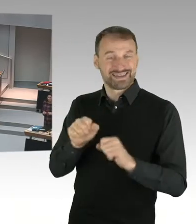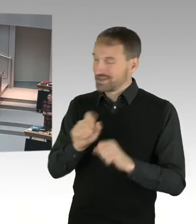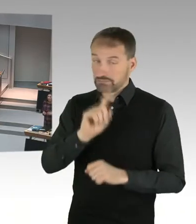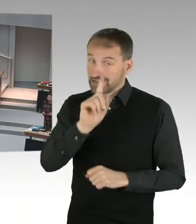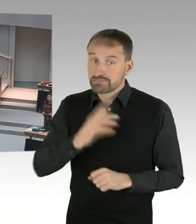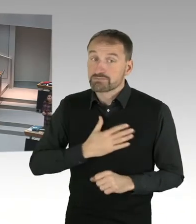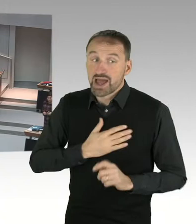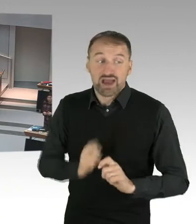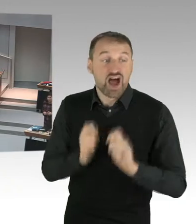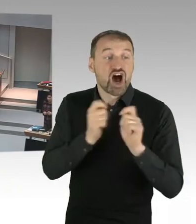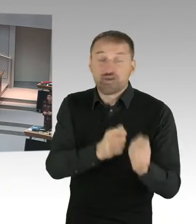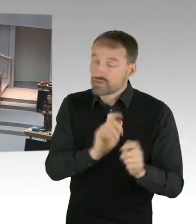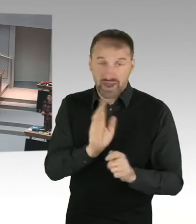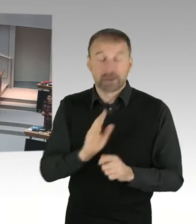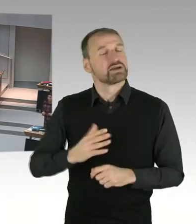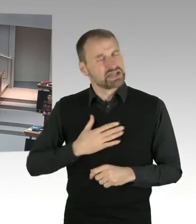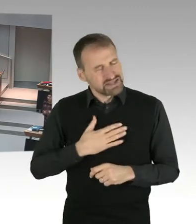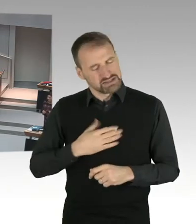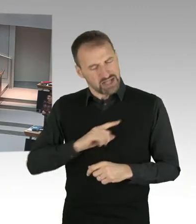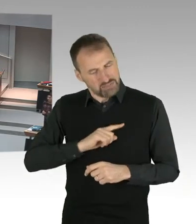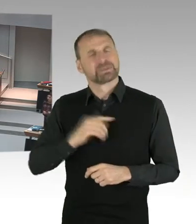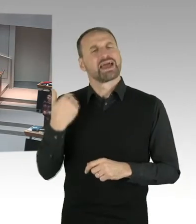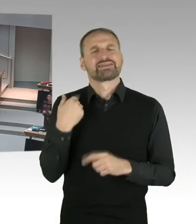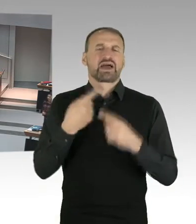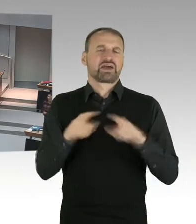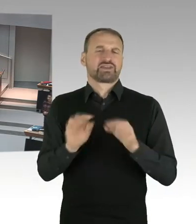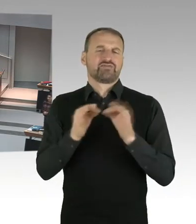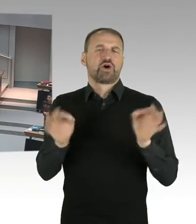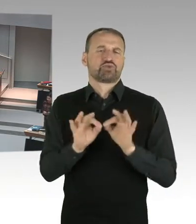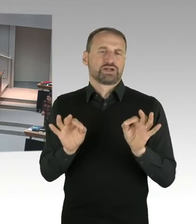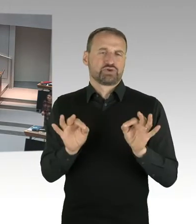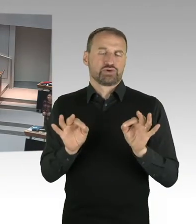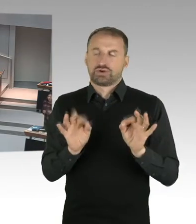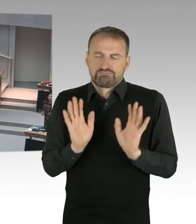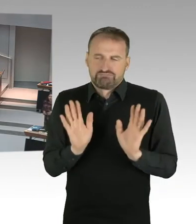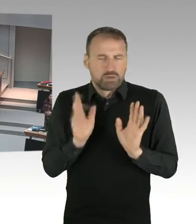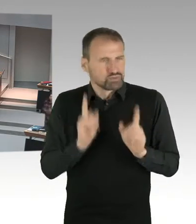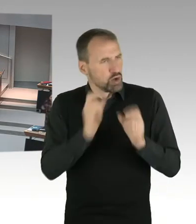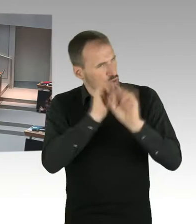Und jetzt mal zur Situation und zur Positionierung. Ich glaube, da bin ich ziemlich klar als Bildungssenatorin.